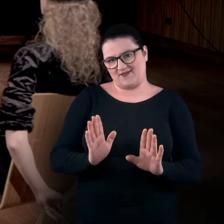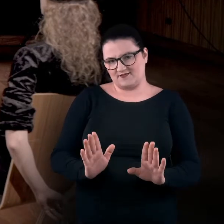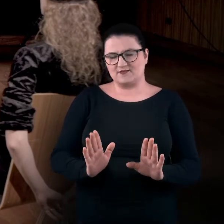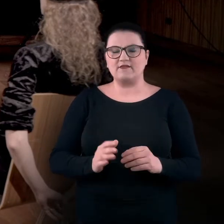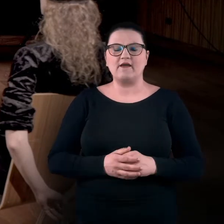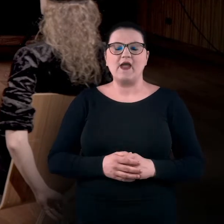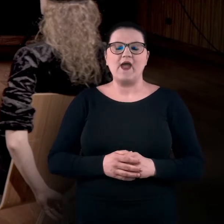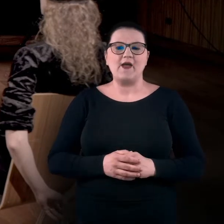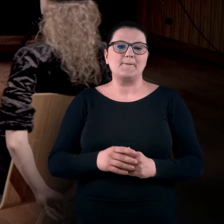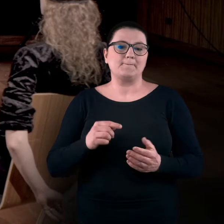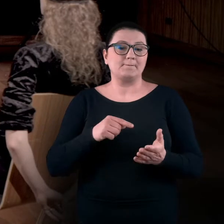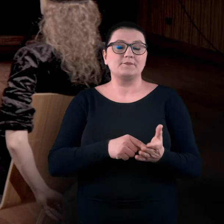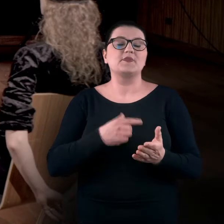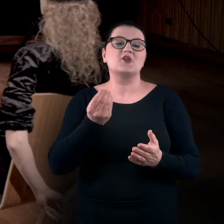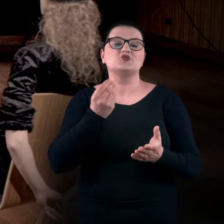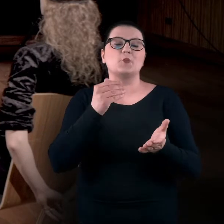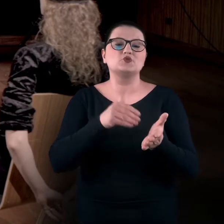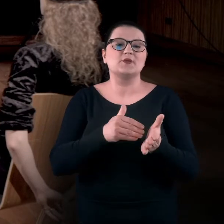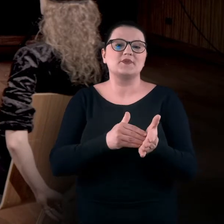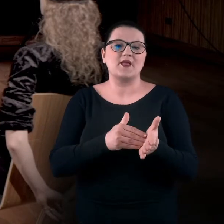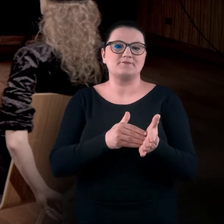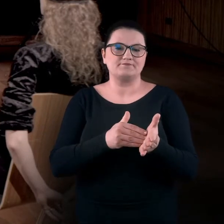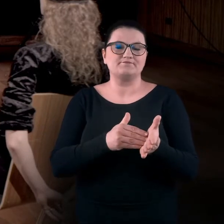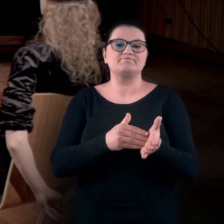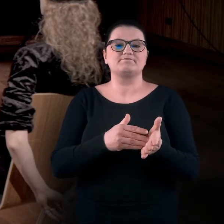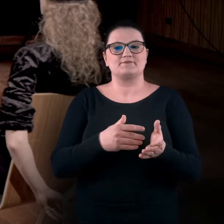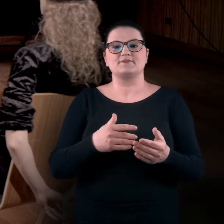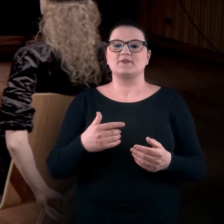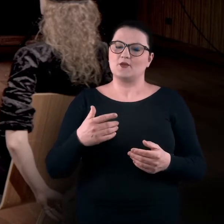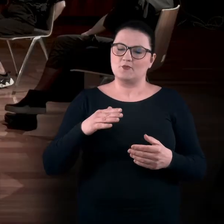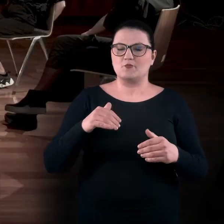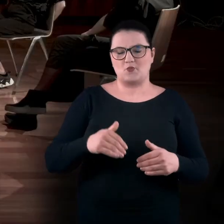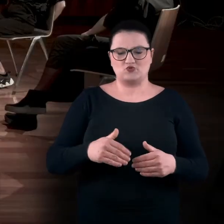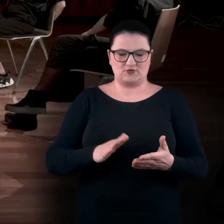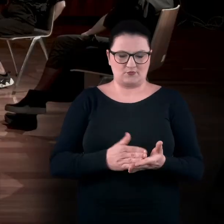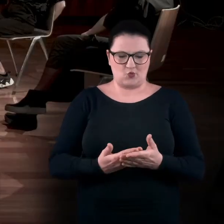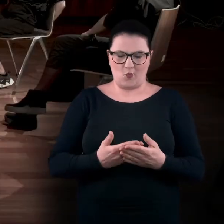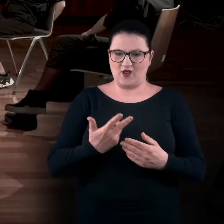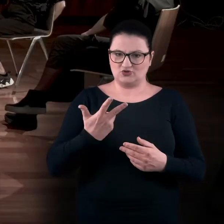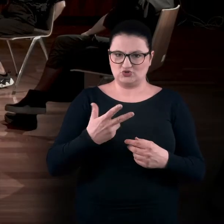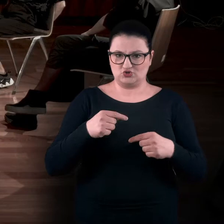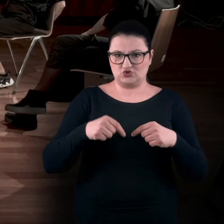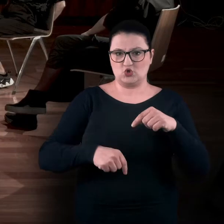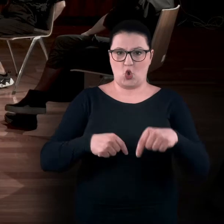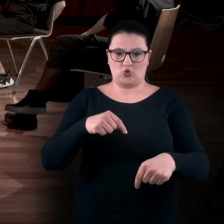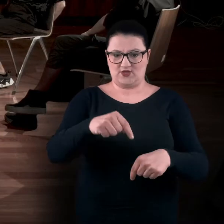Natomiast przyda się możliwość postawienia trzech kroków do przodu,